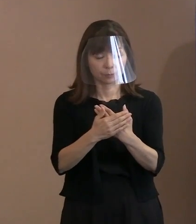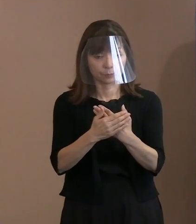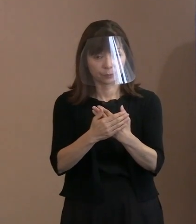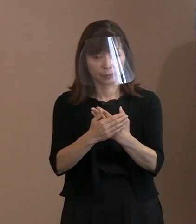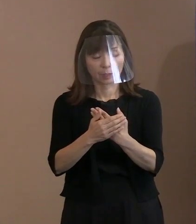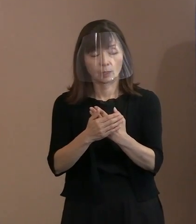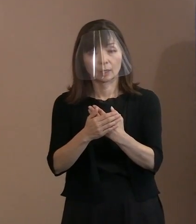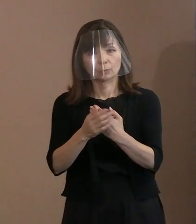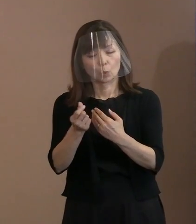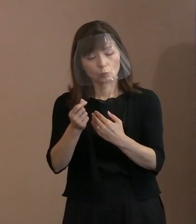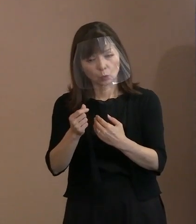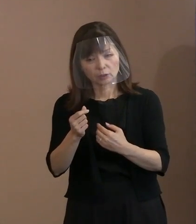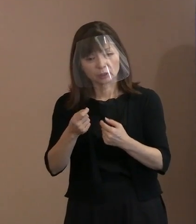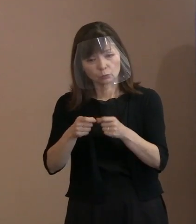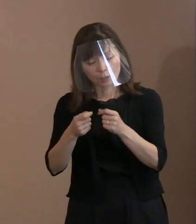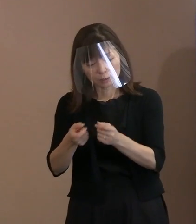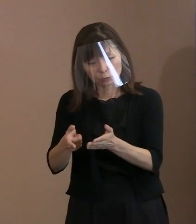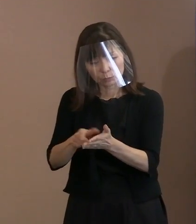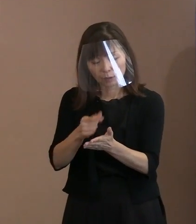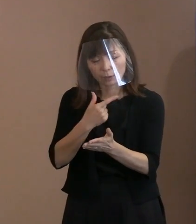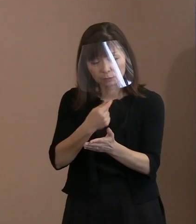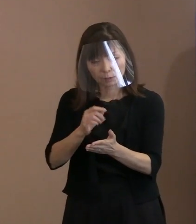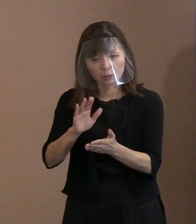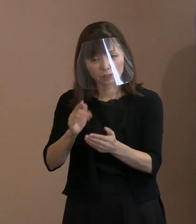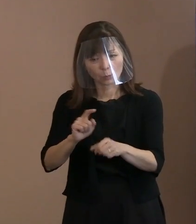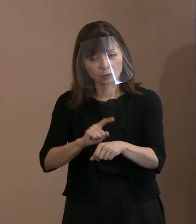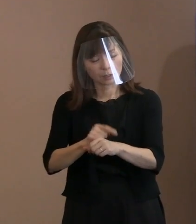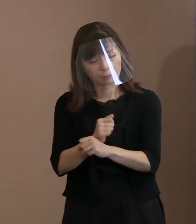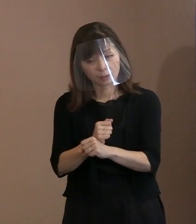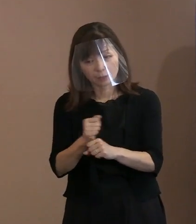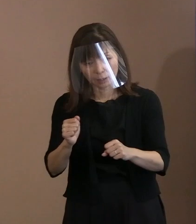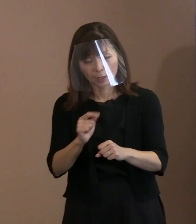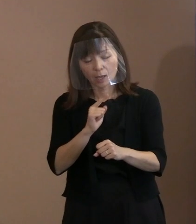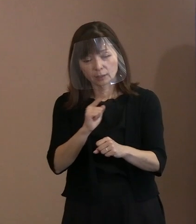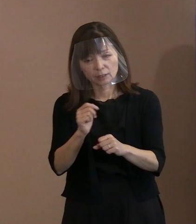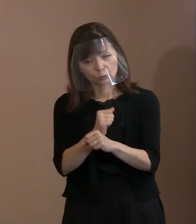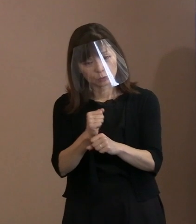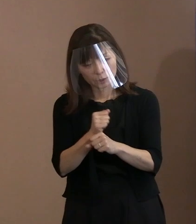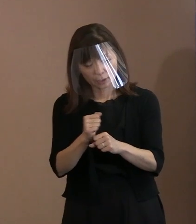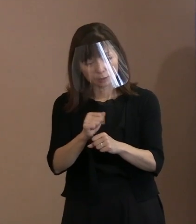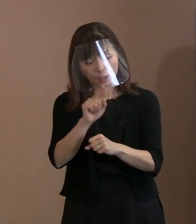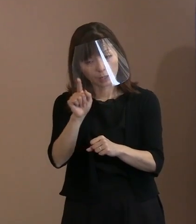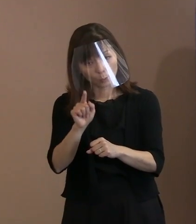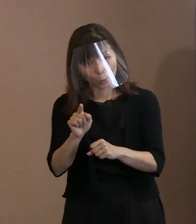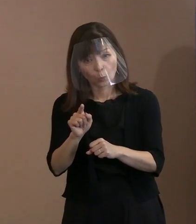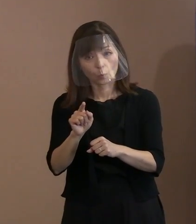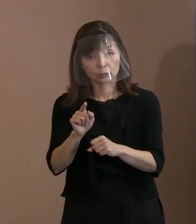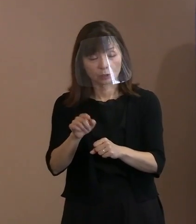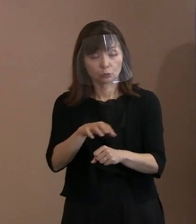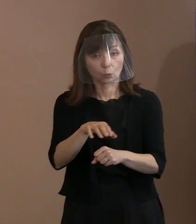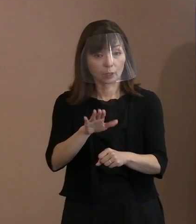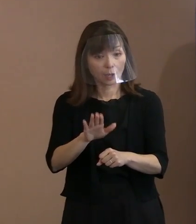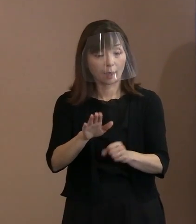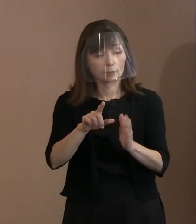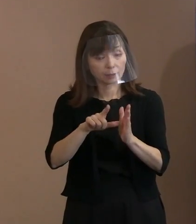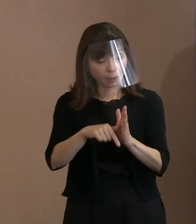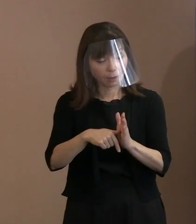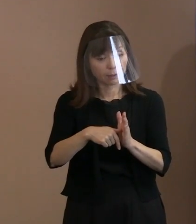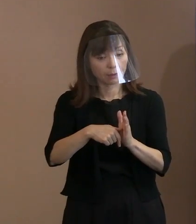文字数もしくは時間が足りなくて 言い尽くせなかったかもしれない という部分があれば教えてください｡